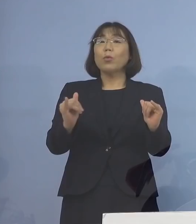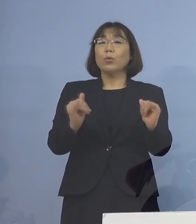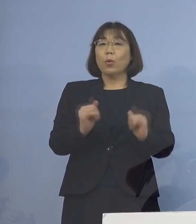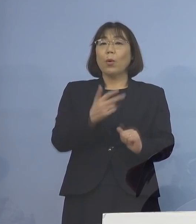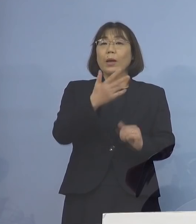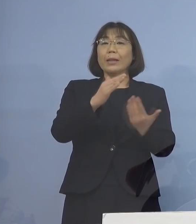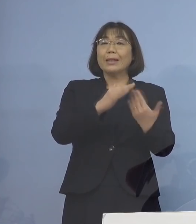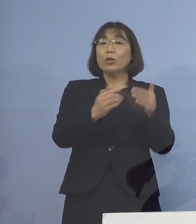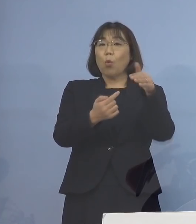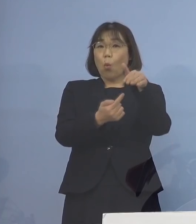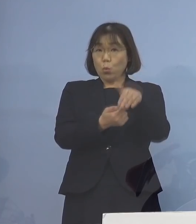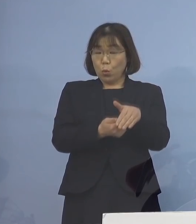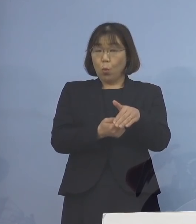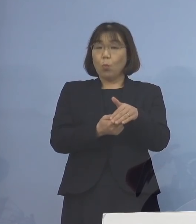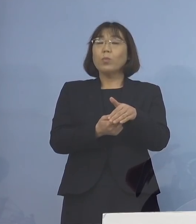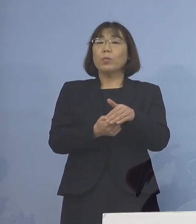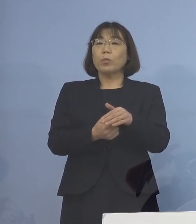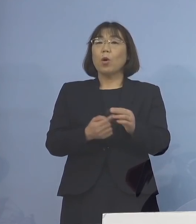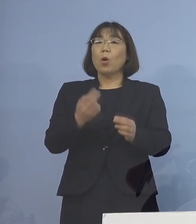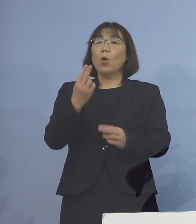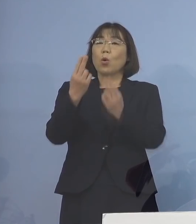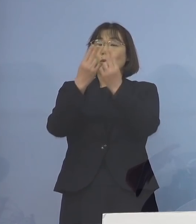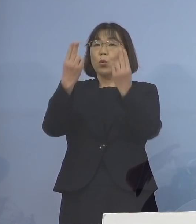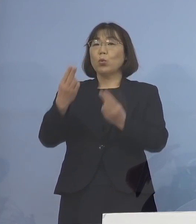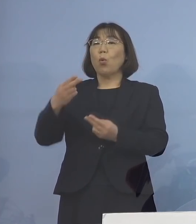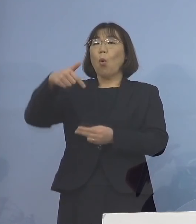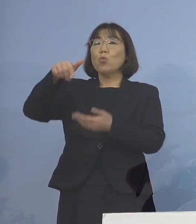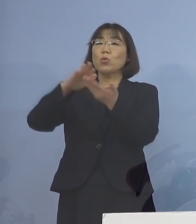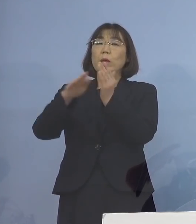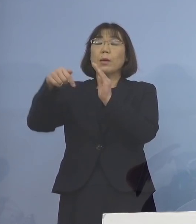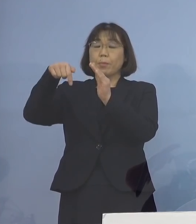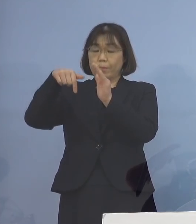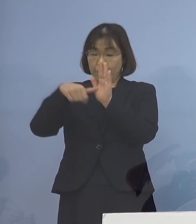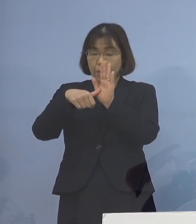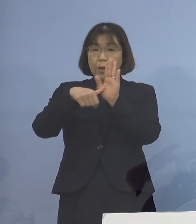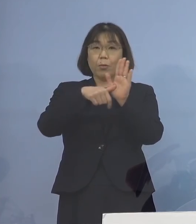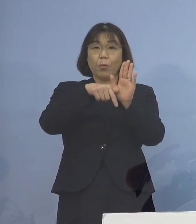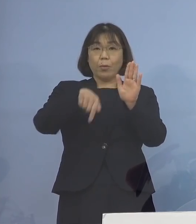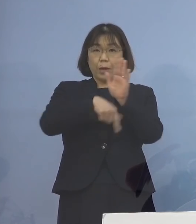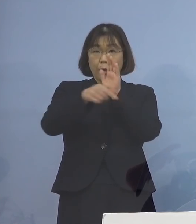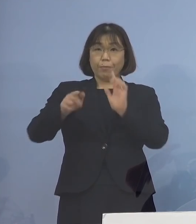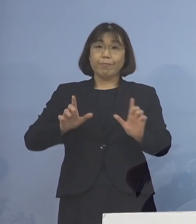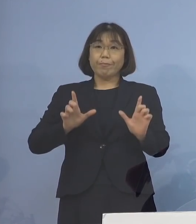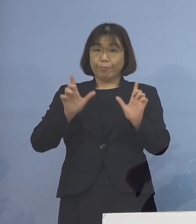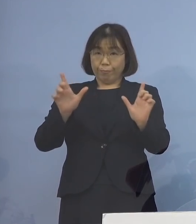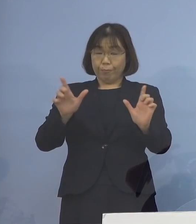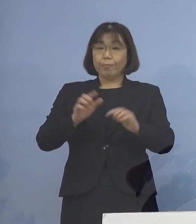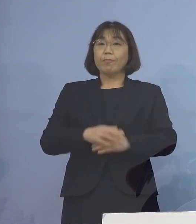市町村及び都道府県名の内訳を 公表させていただきます